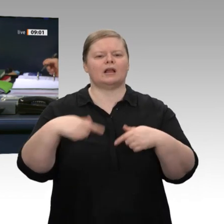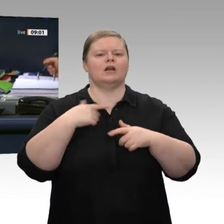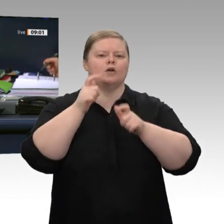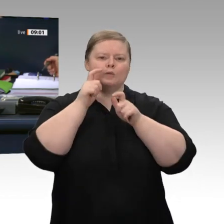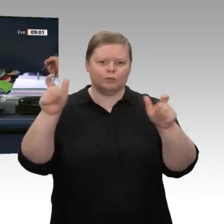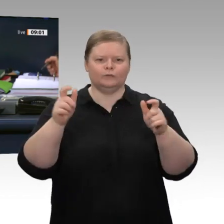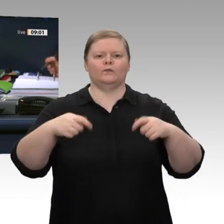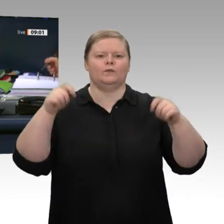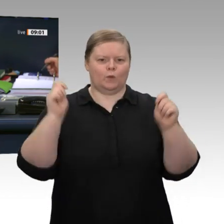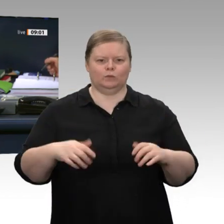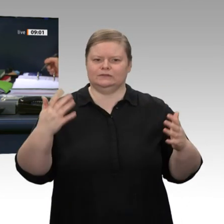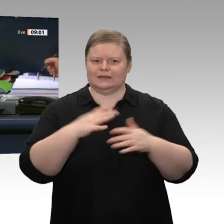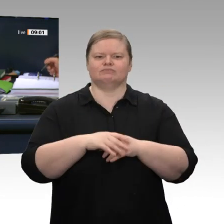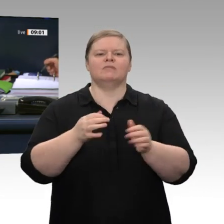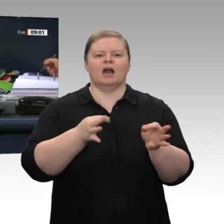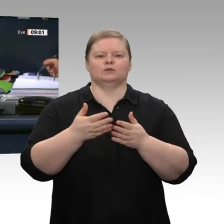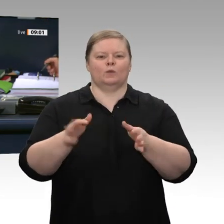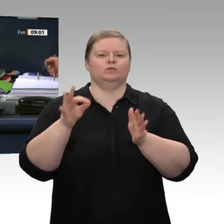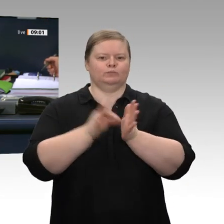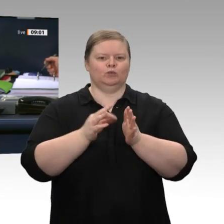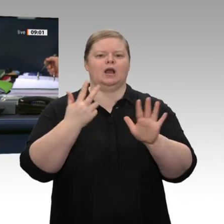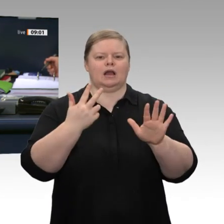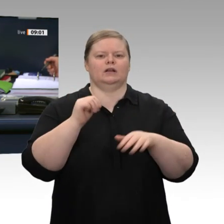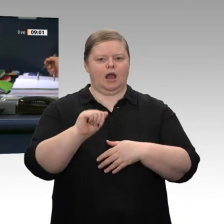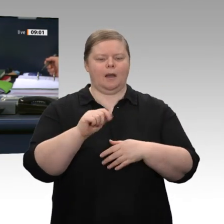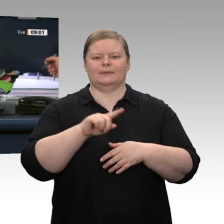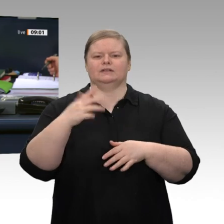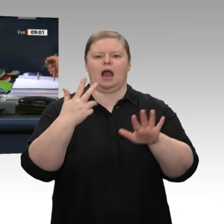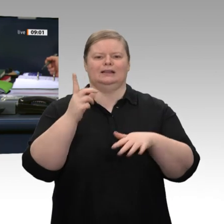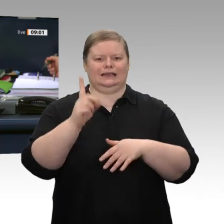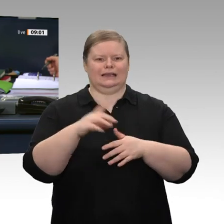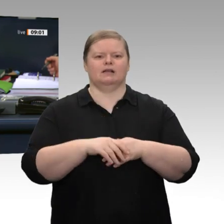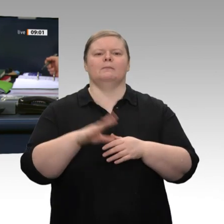Abgabe einer Regierungserklärung durch den Bundesminister für Wirtschaft und Energie